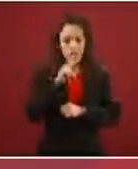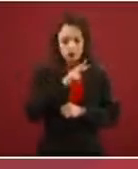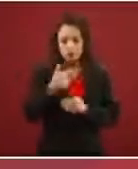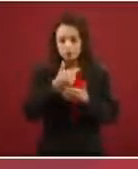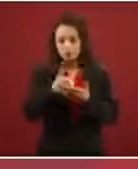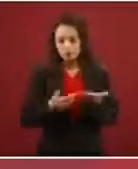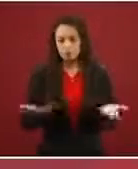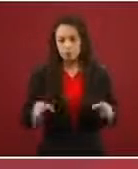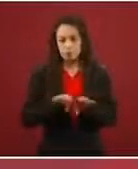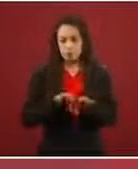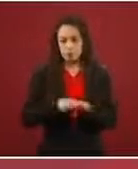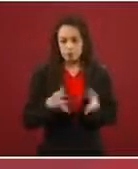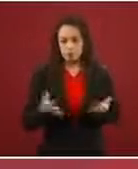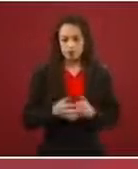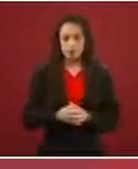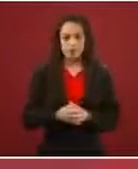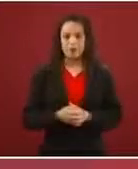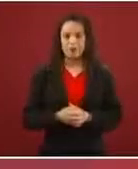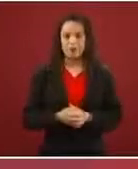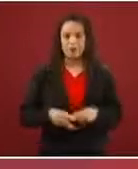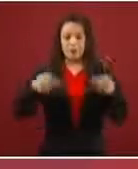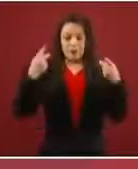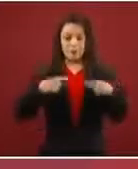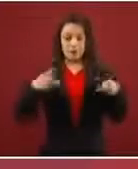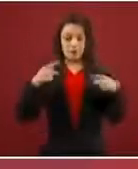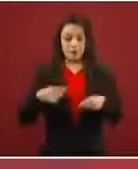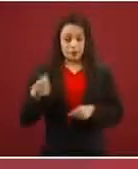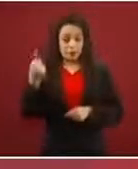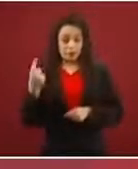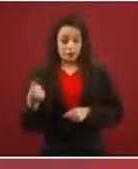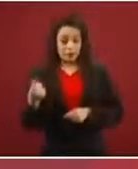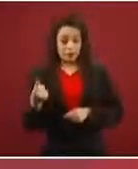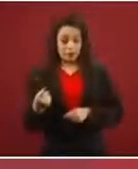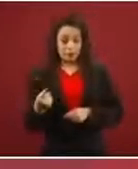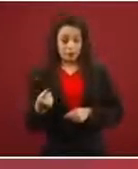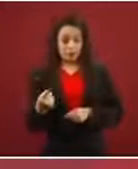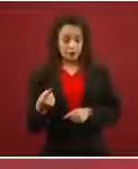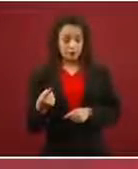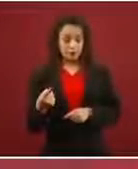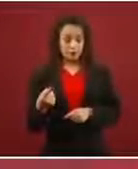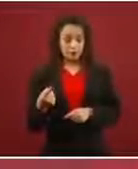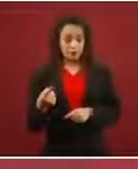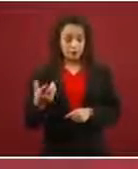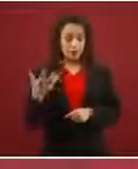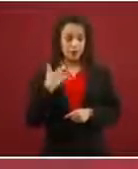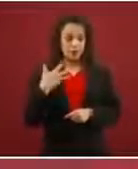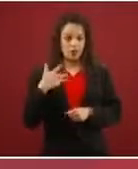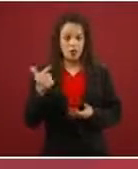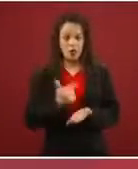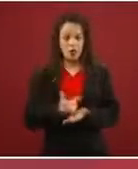No hay modo. Una persona que tenga condiciones extremas le puedes dar una visa humanitaria, puede